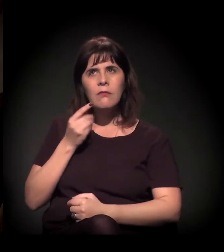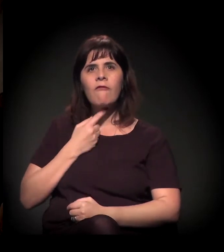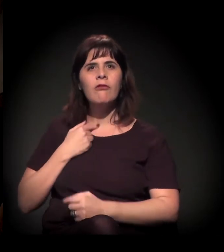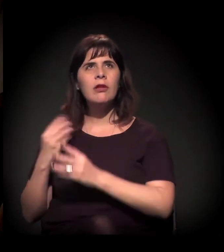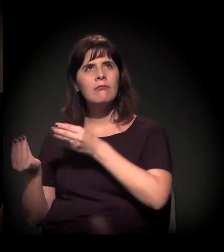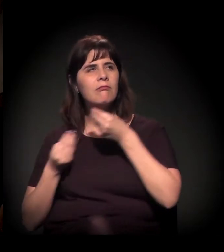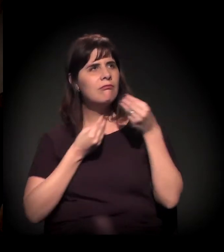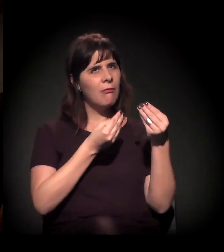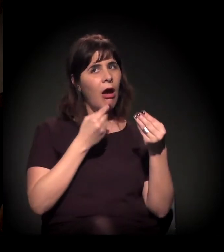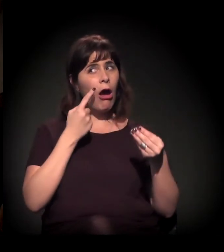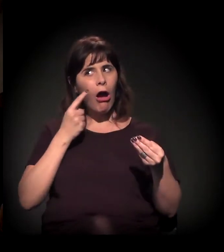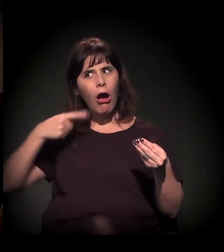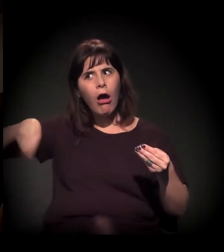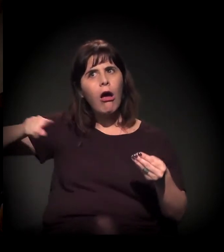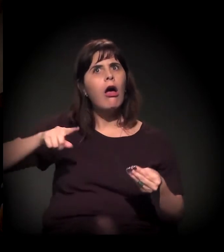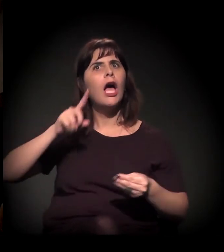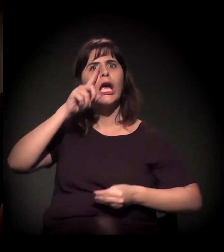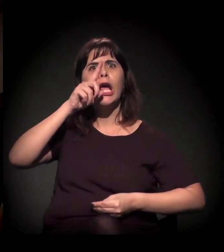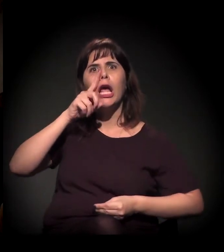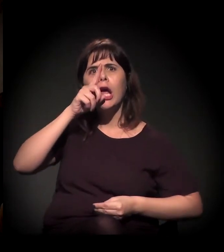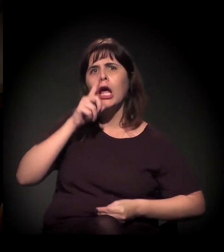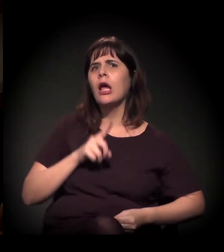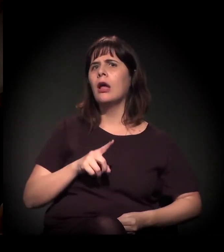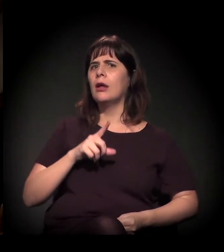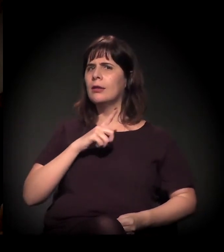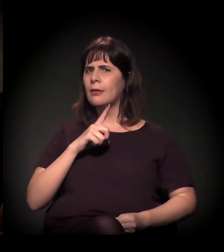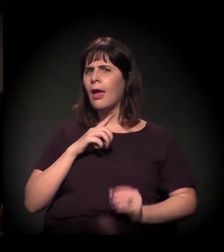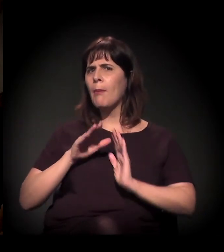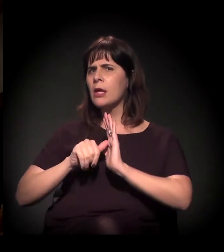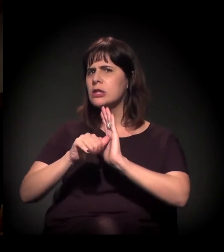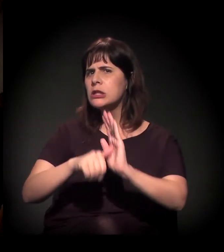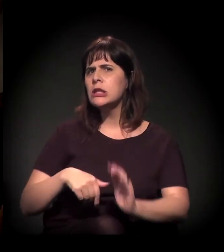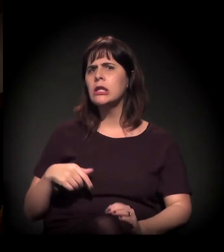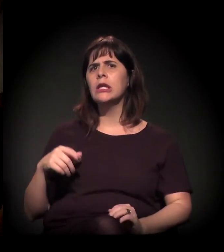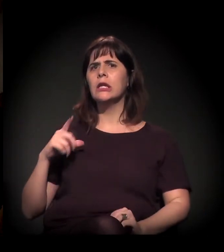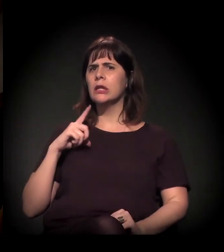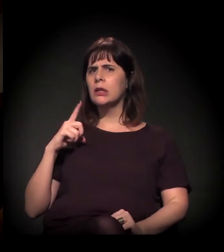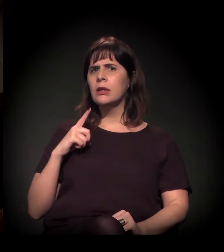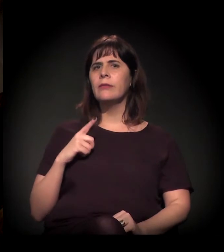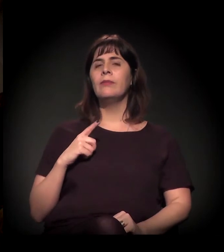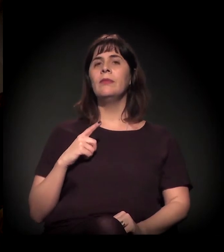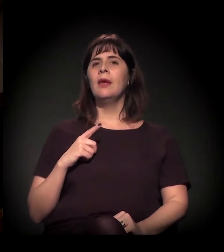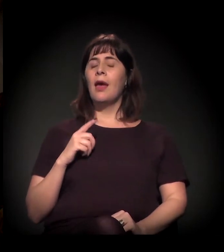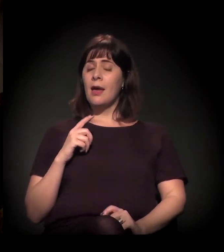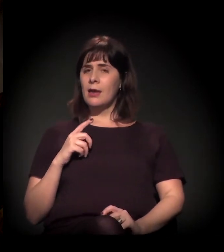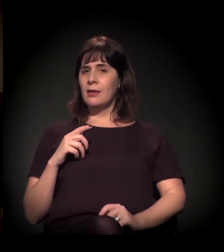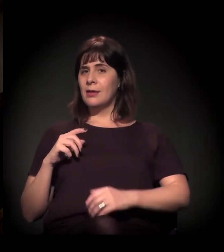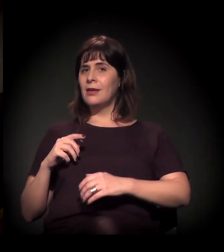"ali é uma lugar de concentração de bandido", você começava a dizer: "Mas a chefia do tráfico fica no Moinho".